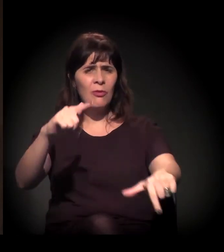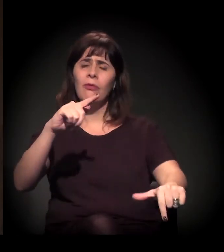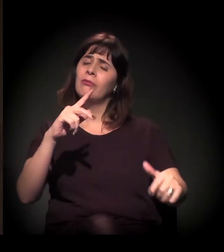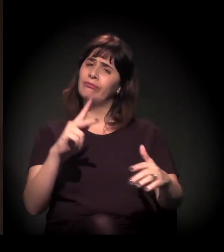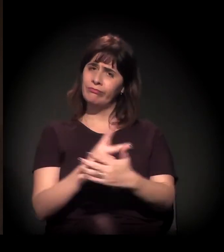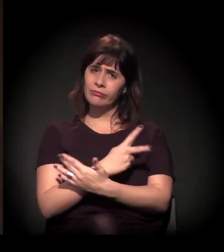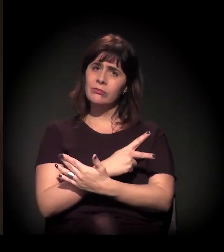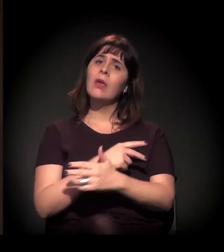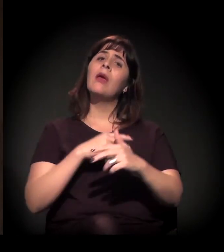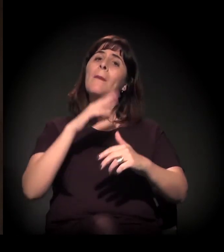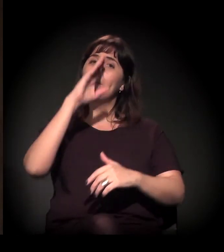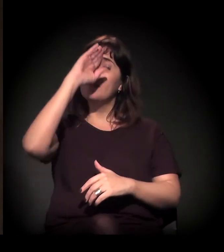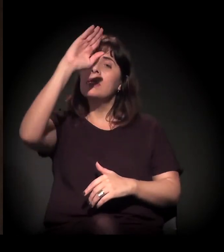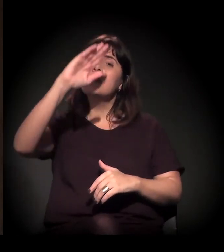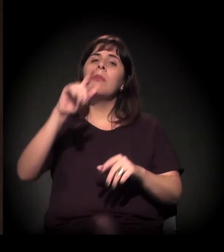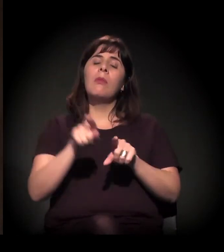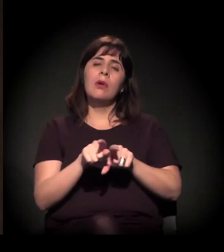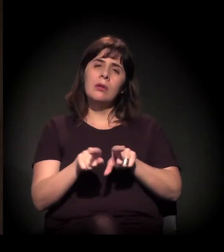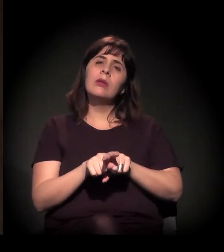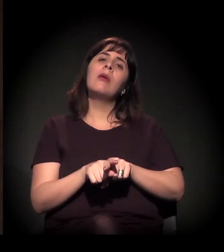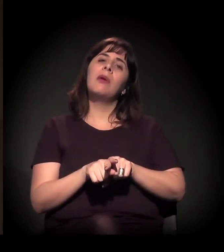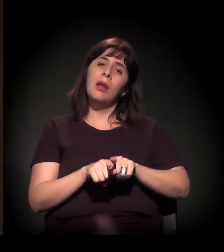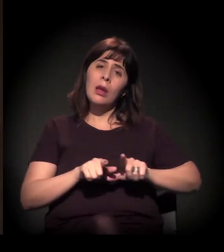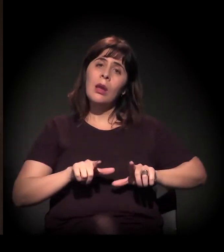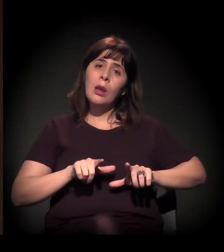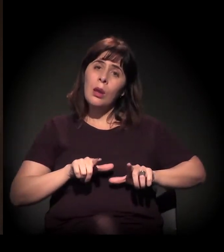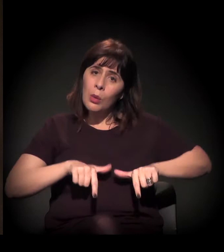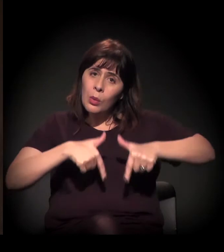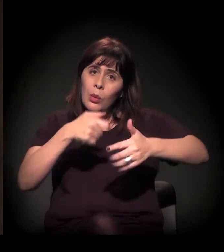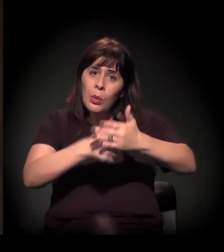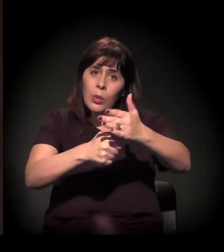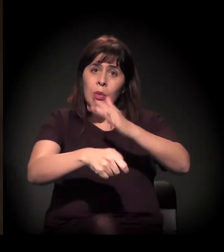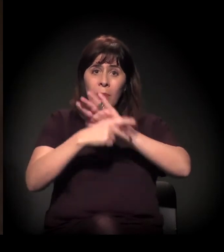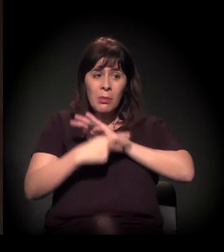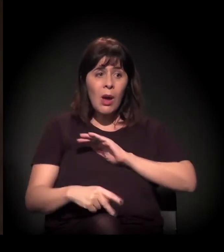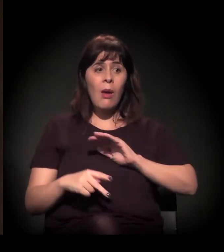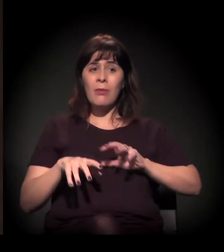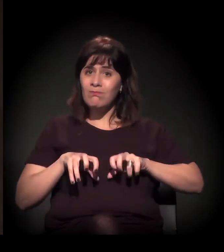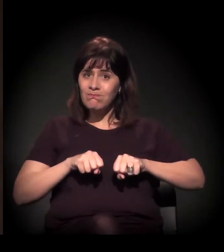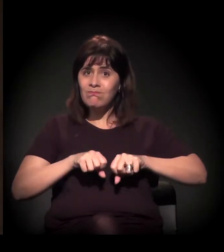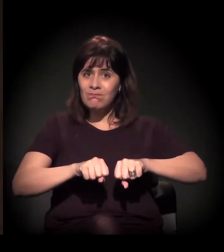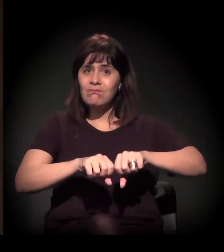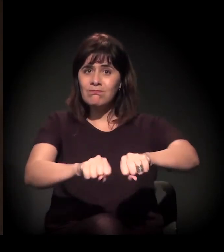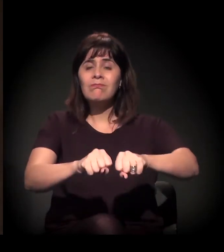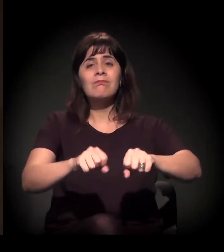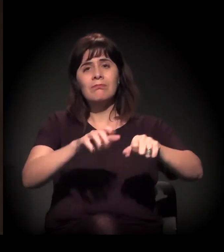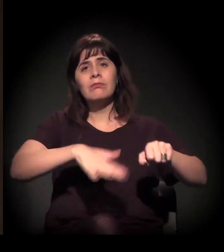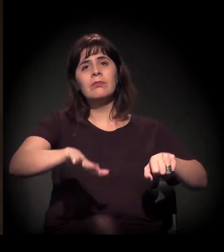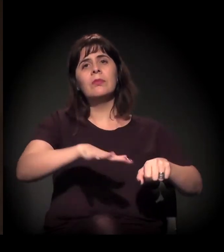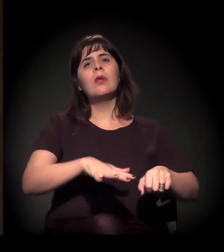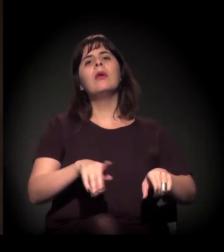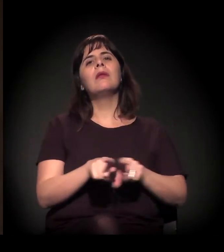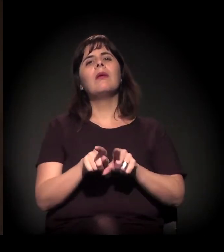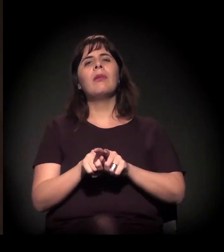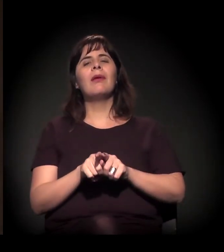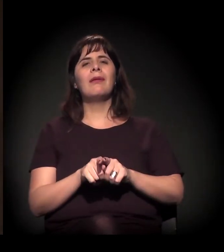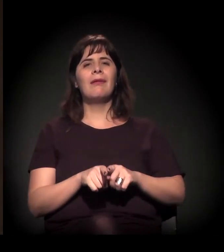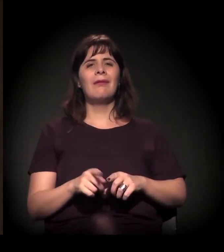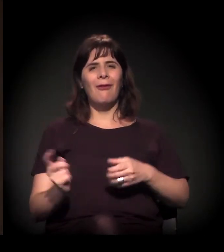na cidade, especialmente nos processos de reintegração de posse, mas também na ação da polícia na periferia, por exemplo, no ataque contra a juventude.